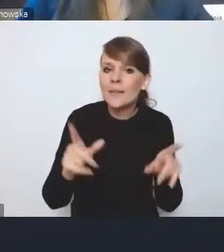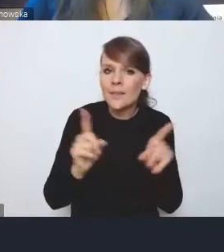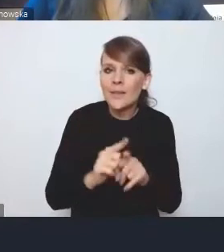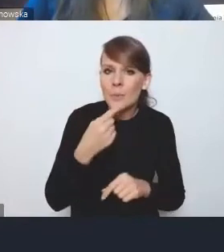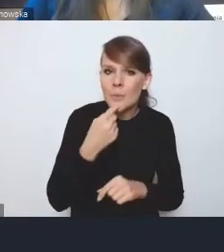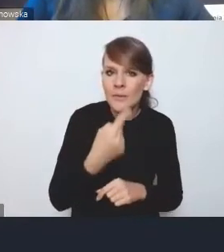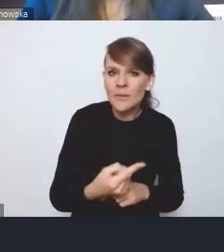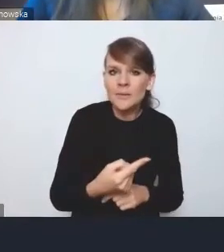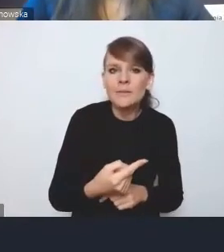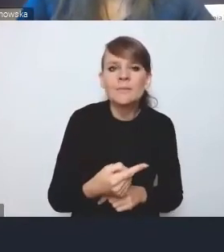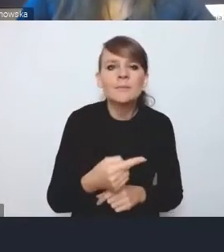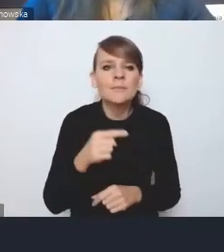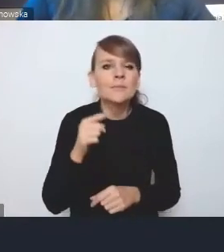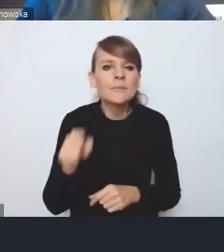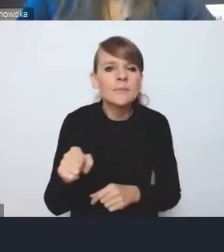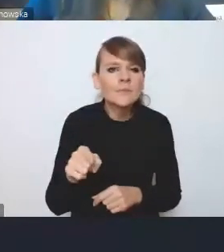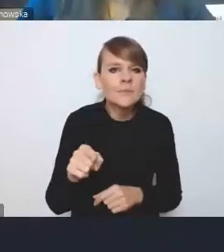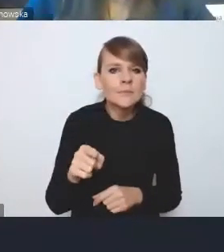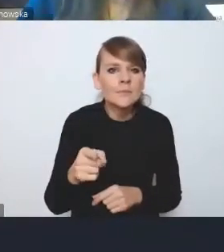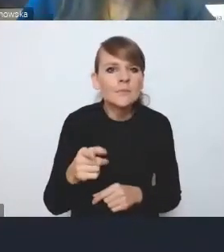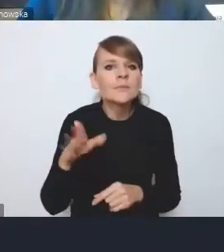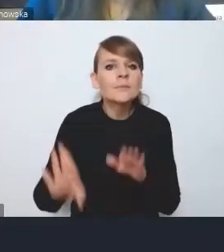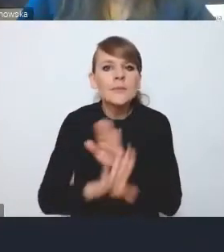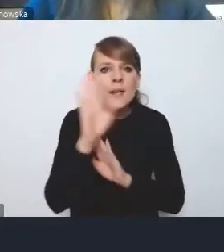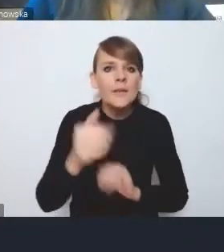w kontekście tego, o czym mówił przedstawiciel Warszawy,